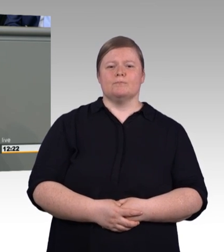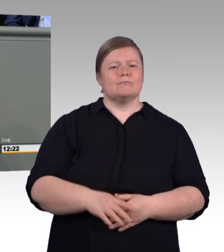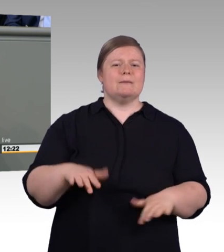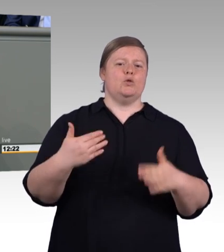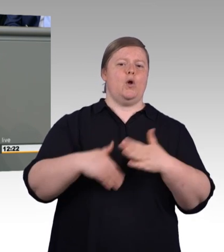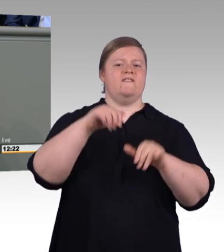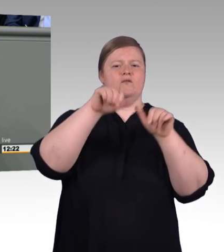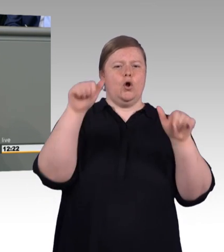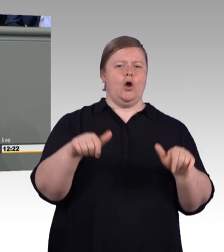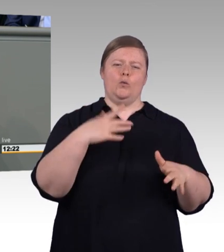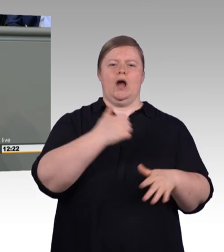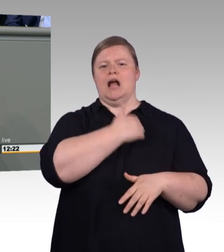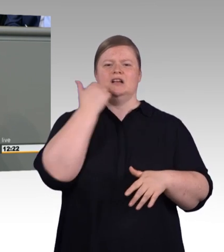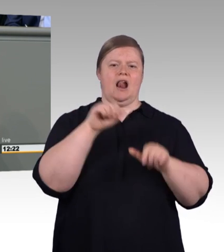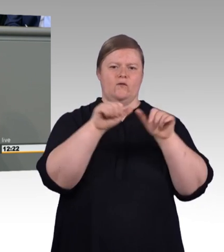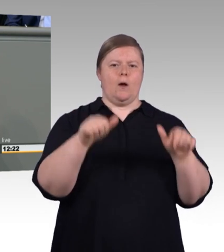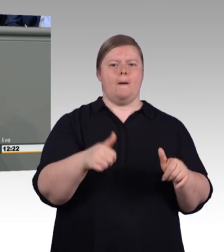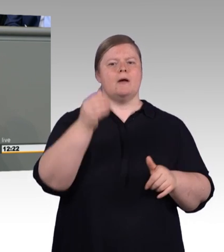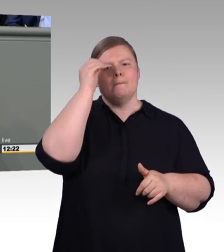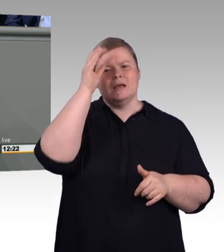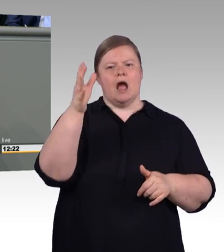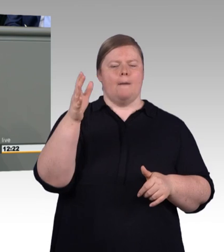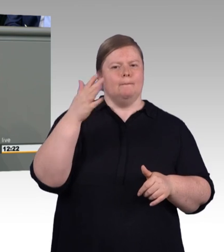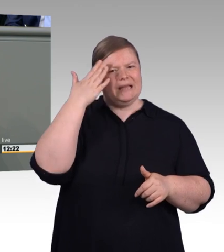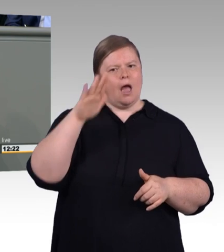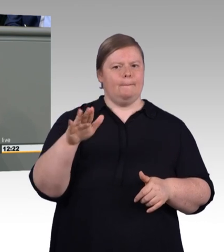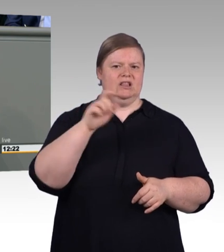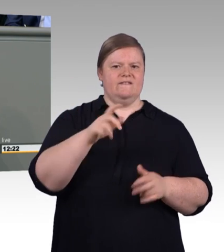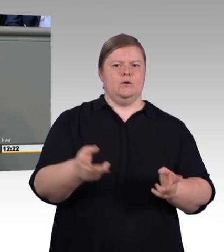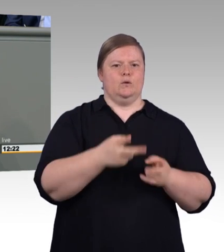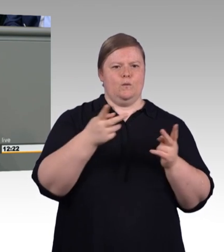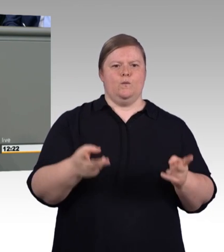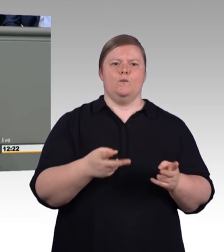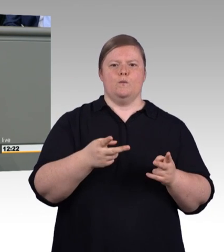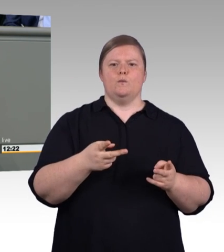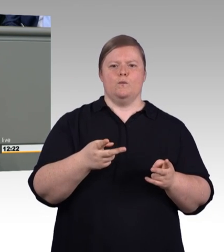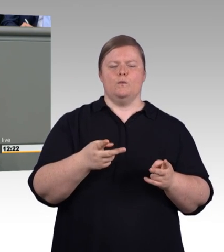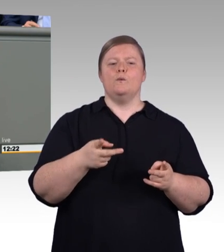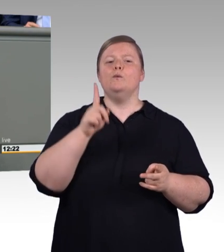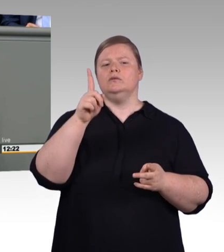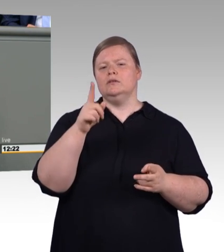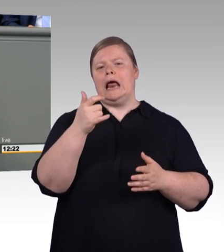fünf Mal mehr Chancen Stipendien zu erhalten als Talente beruflicher Bildung.